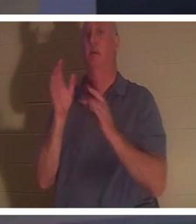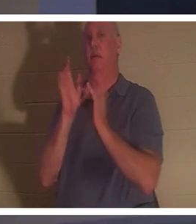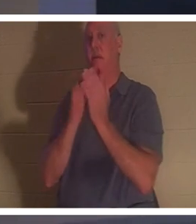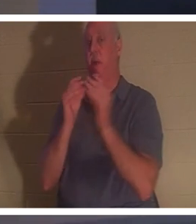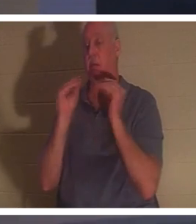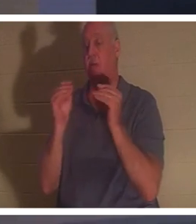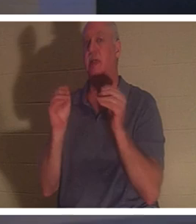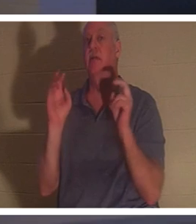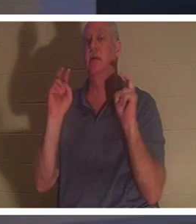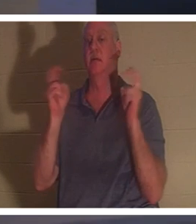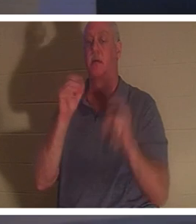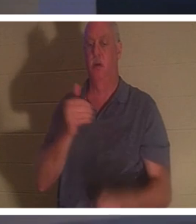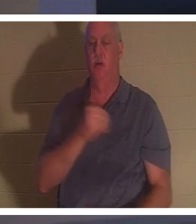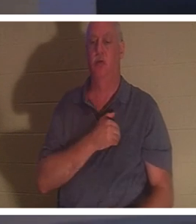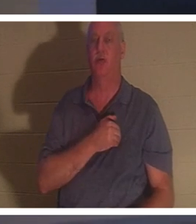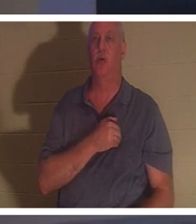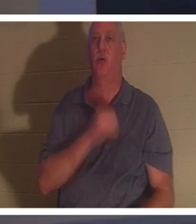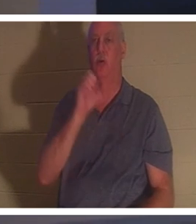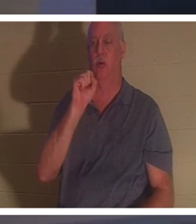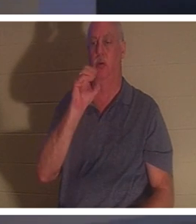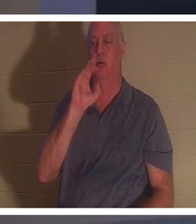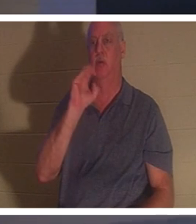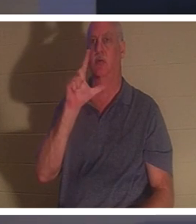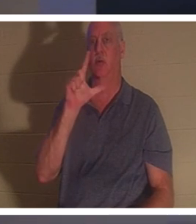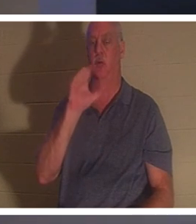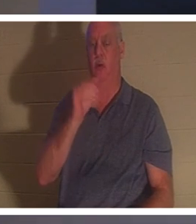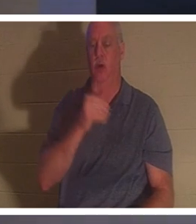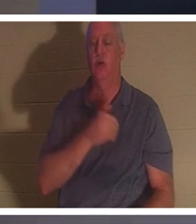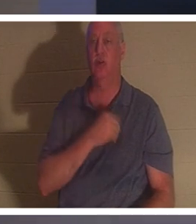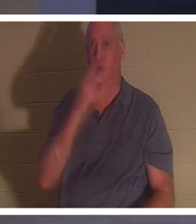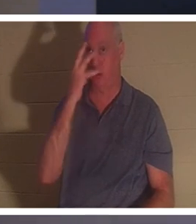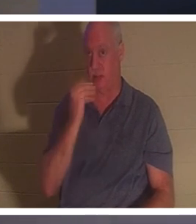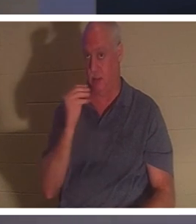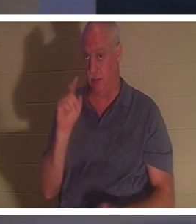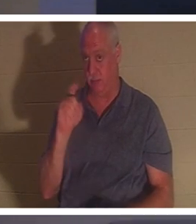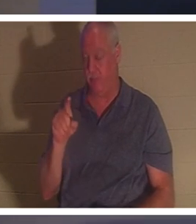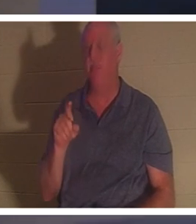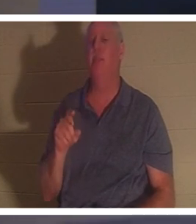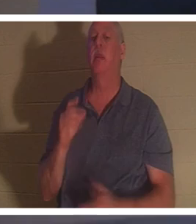ce pas ! Soul Sleep - Que pensez-vous de Soul Sleep ? Certains croient que lorsqu'un chrétien meurt